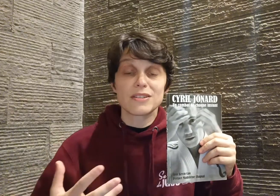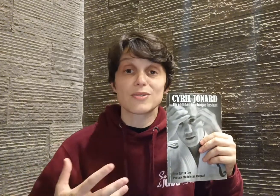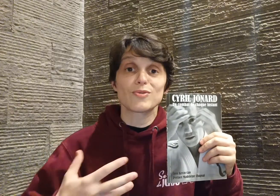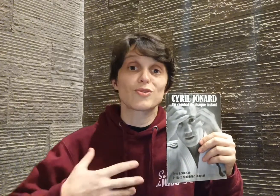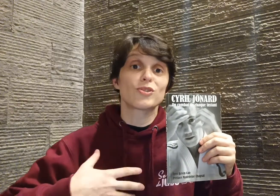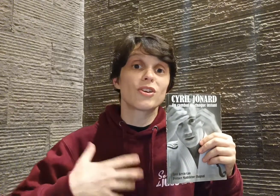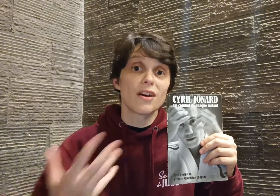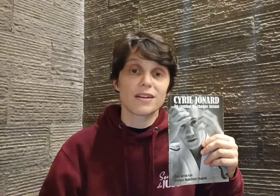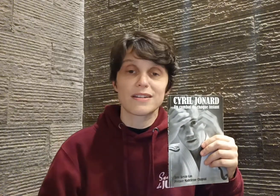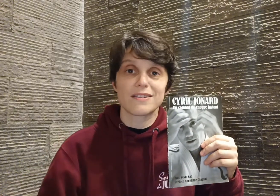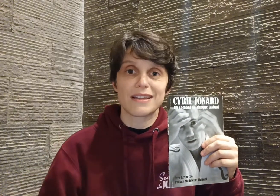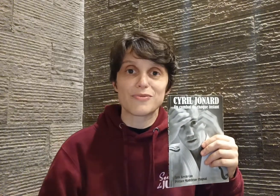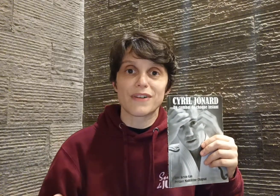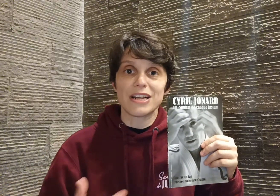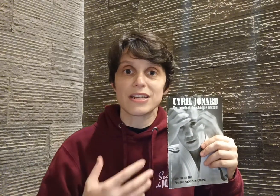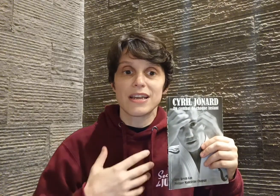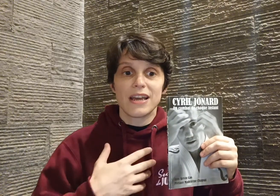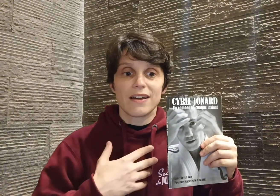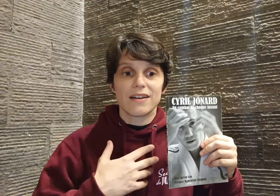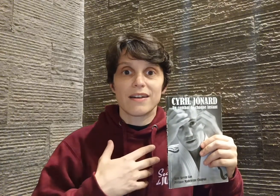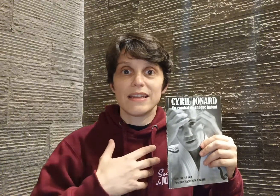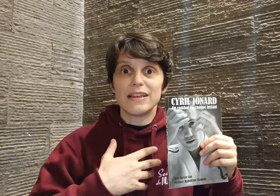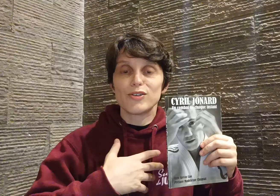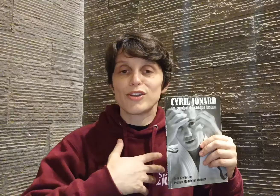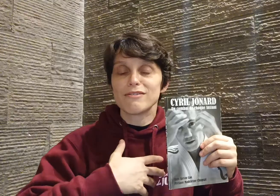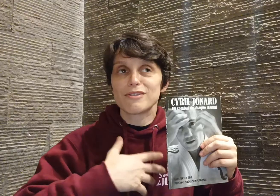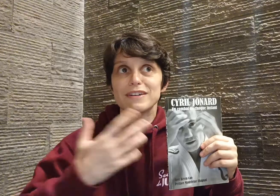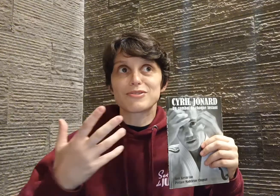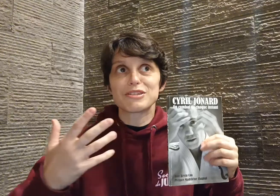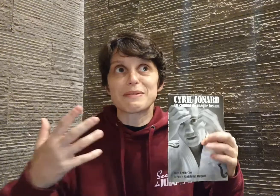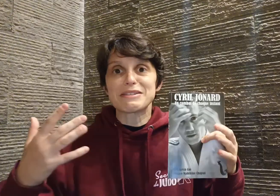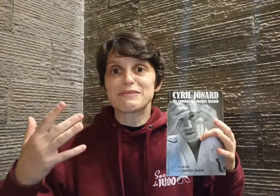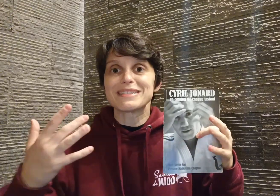ce coeur qu'il donne à l'ouvrage, il le donne de façon... j'ai presque envie de dire